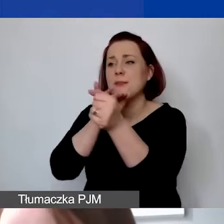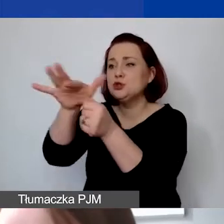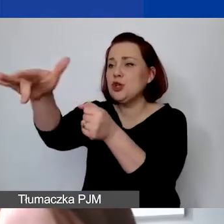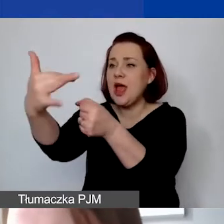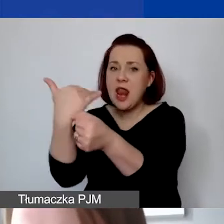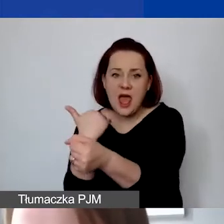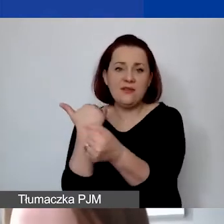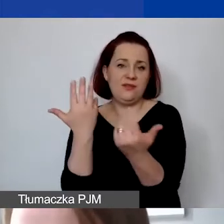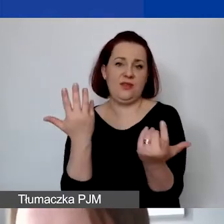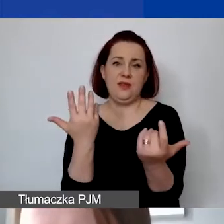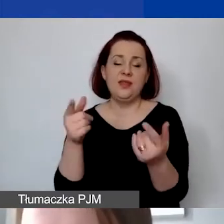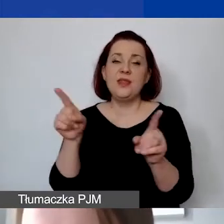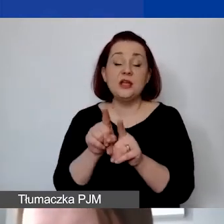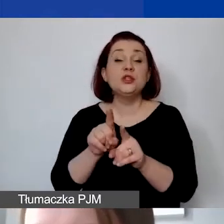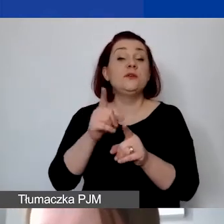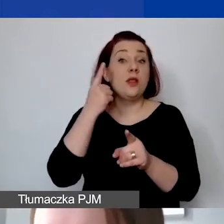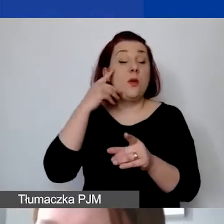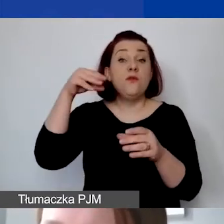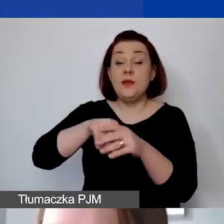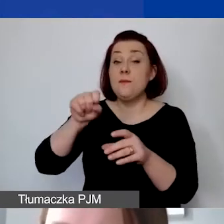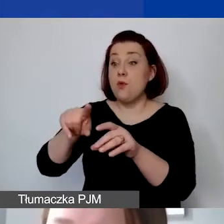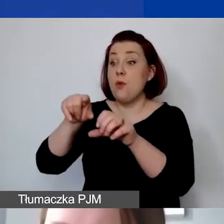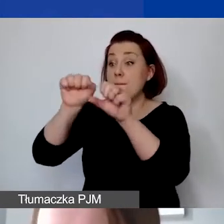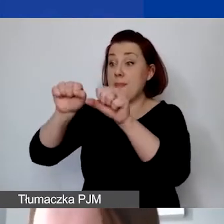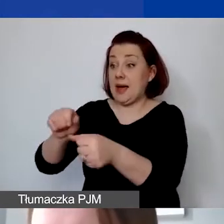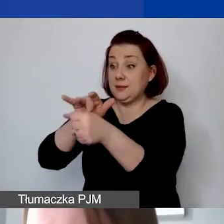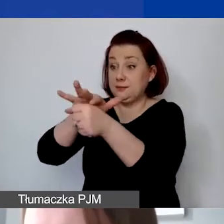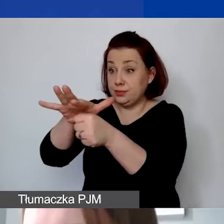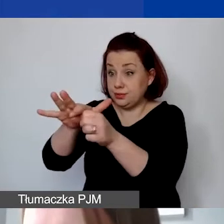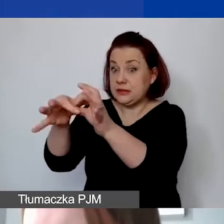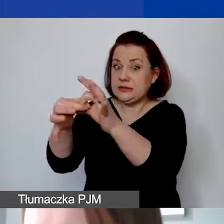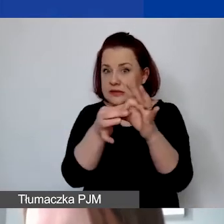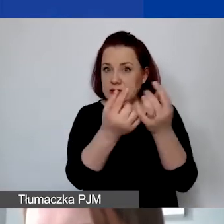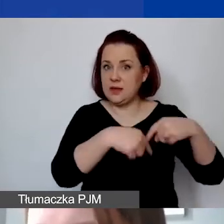z wyjątkiem operacji bankowych związanych z realizacją projektów, czyli opłat bankowych